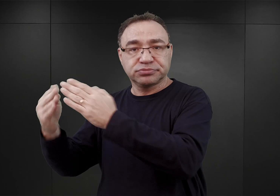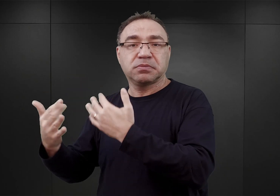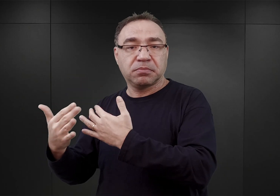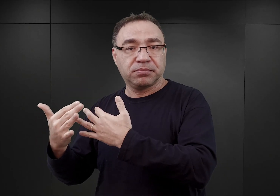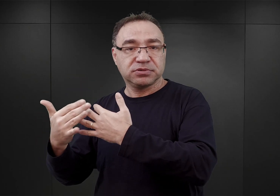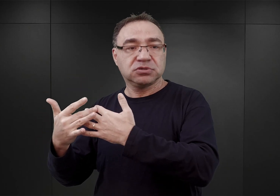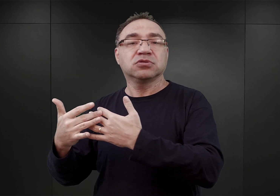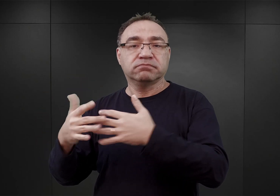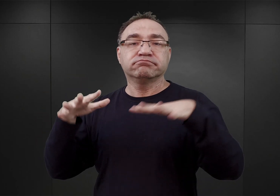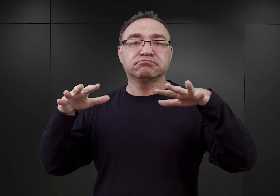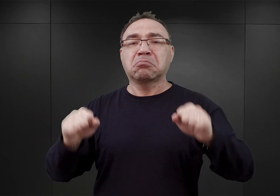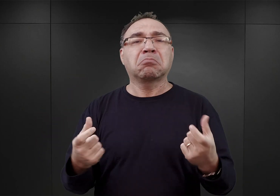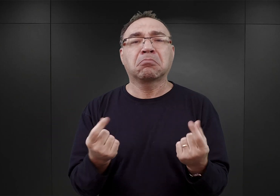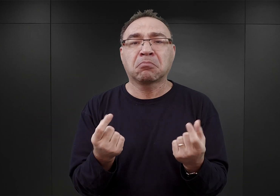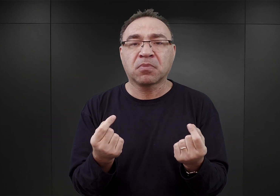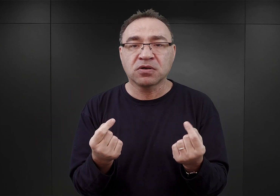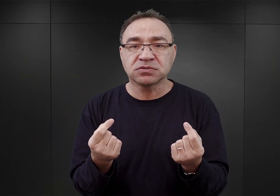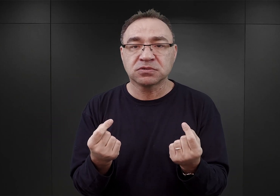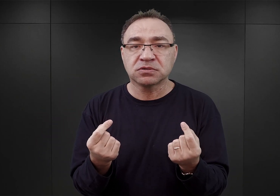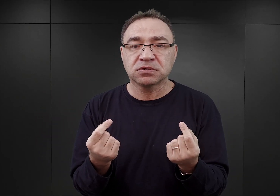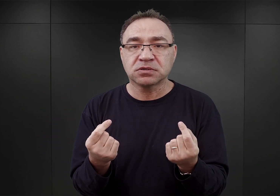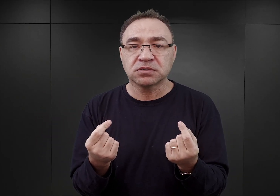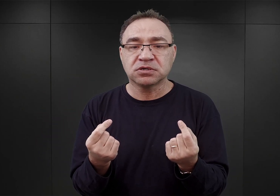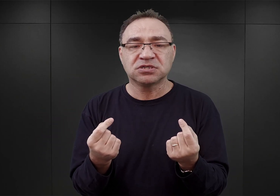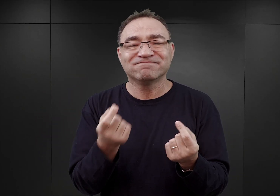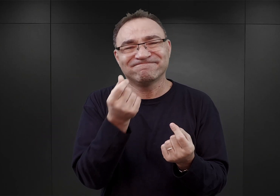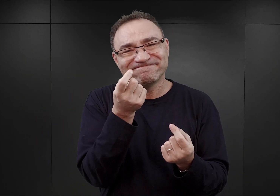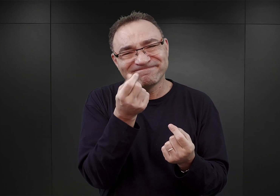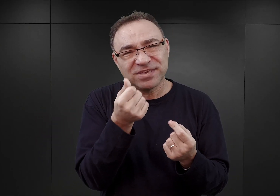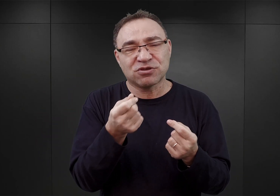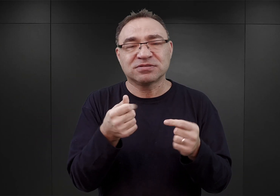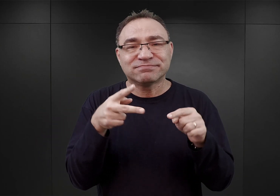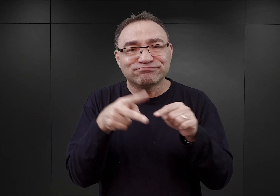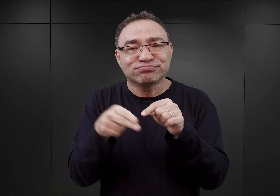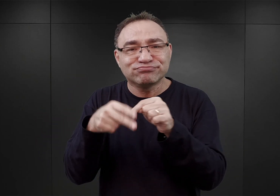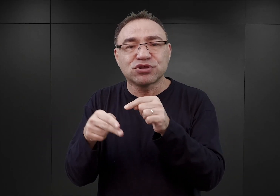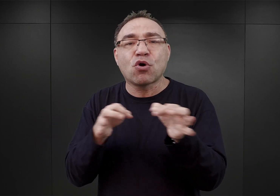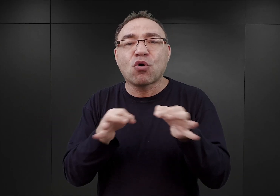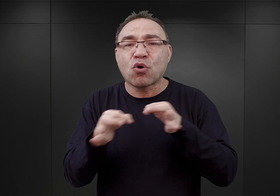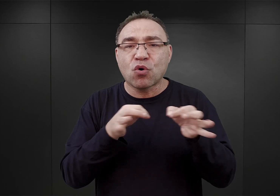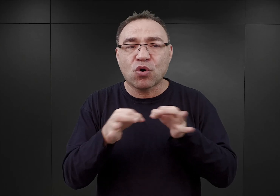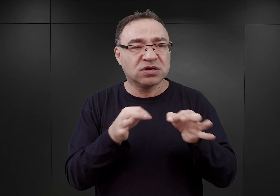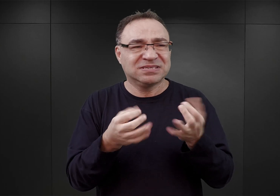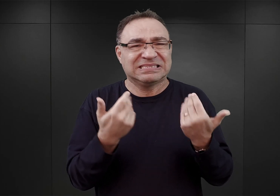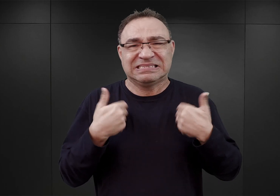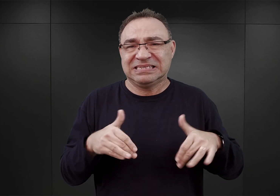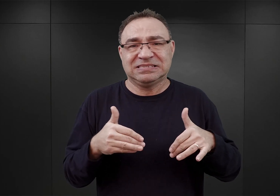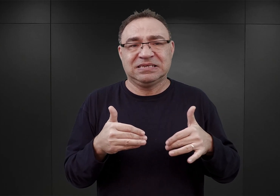Po to, ażeby możliwie ciąć koszty i żeby utworzenie obozu nie pociągnęło za sobą utraty cennych